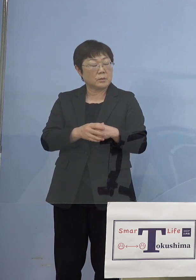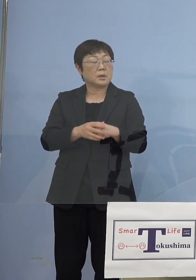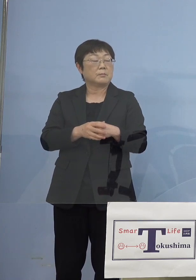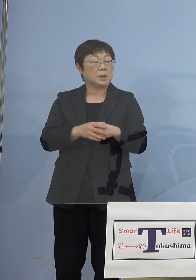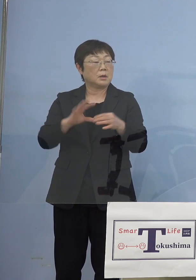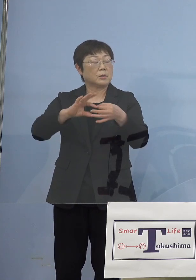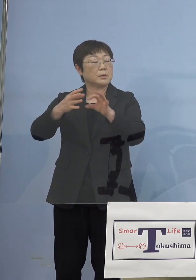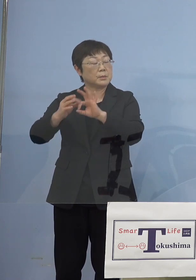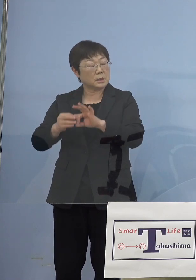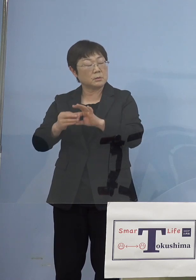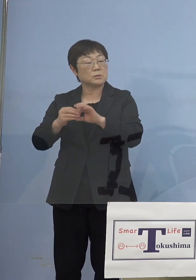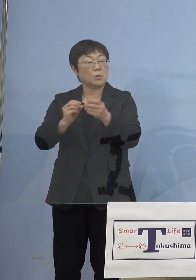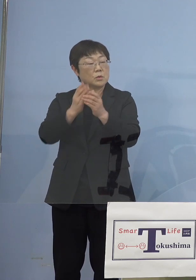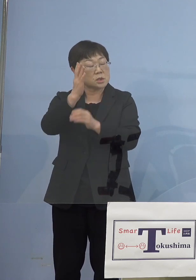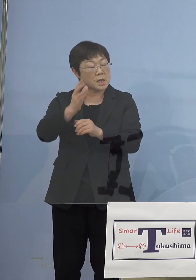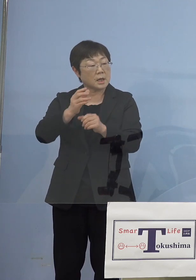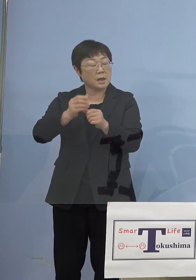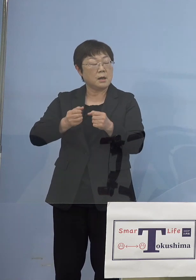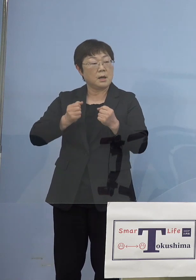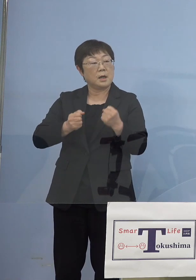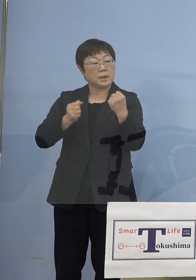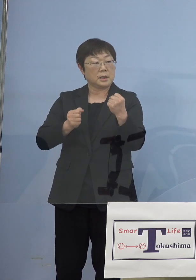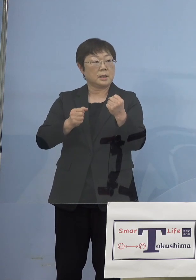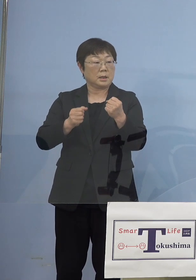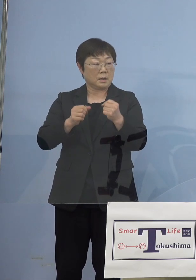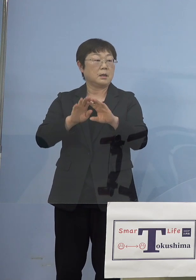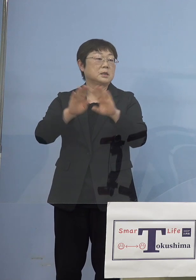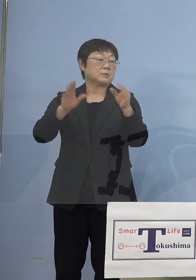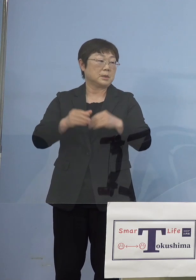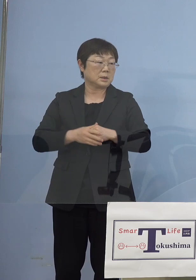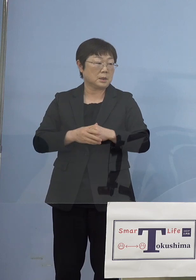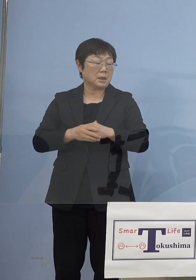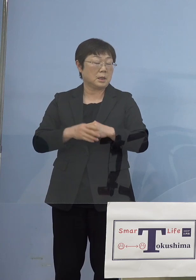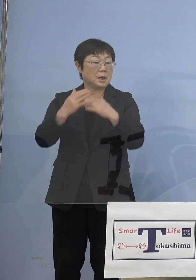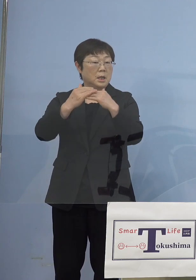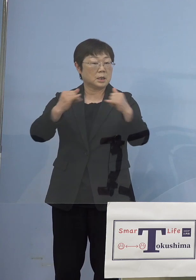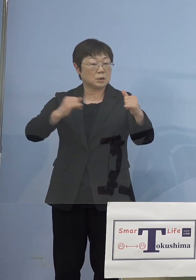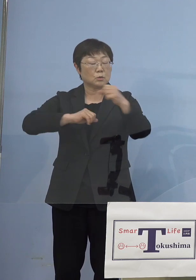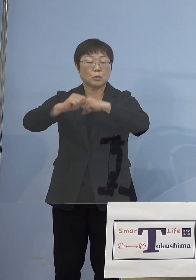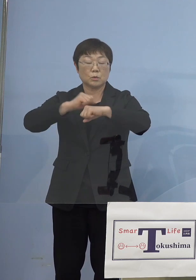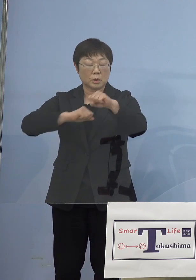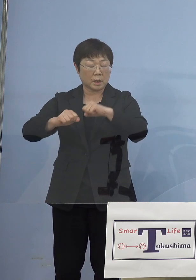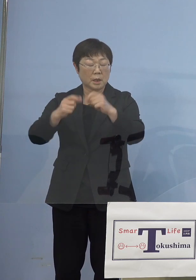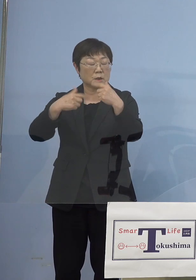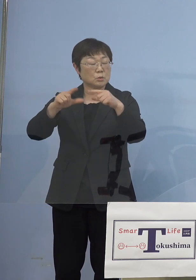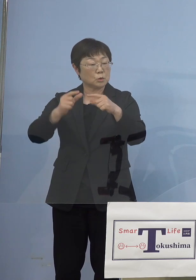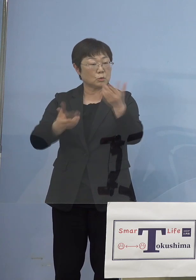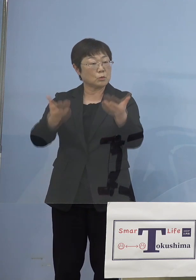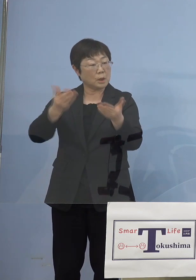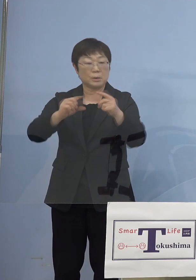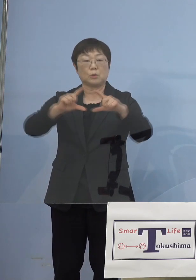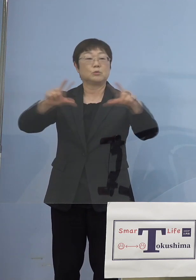聖火リレー、それなりに人の流れが いつもより多くなってさらには